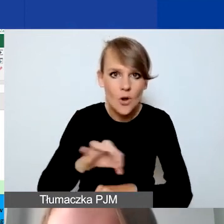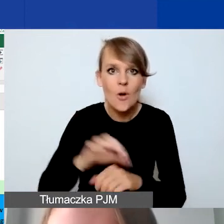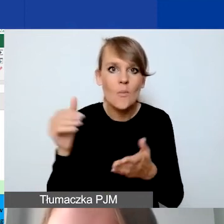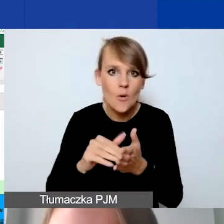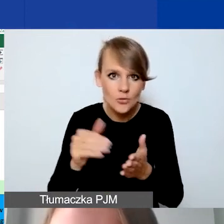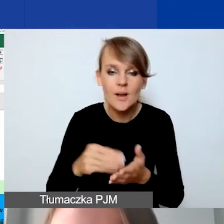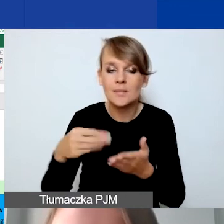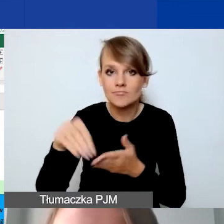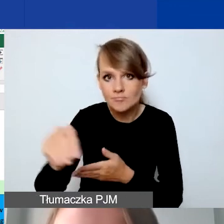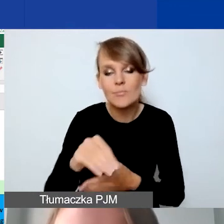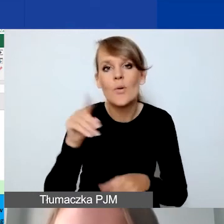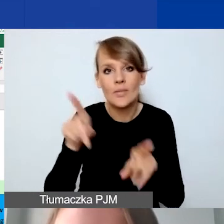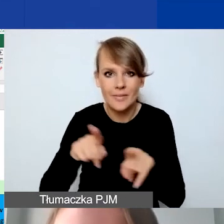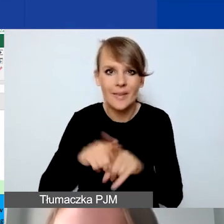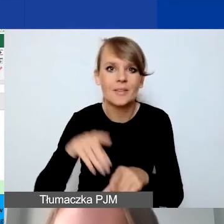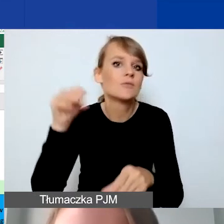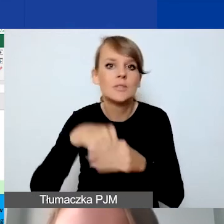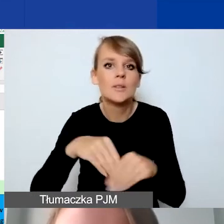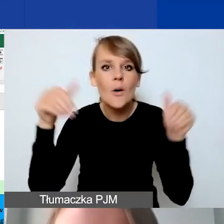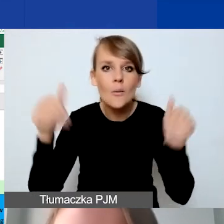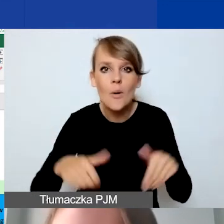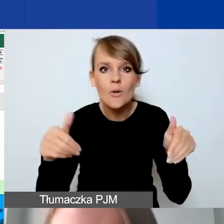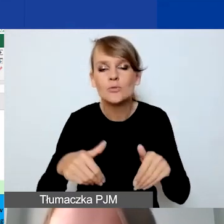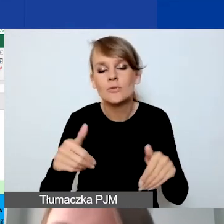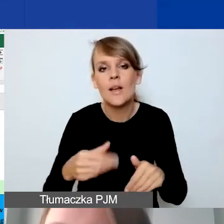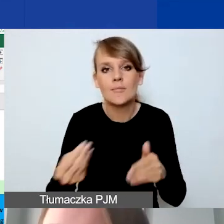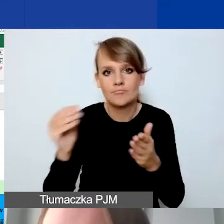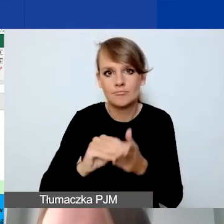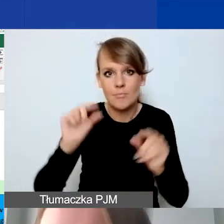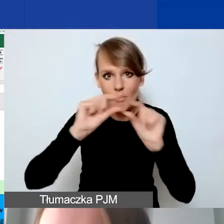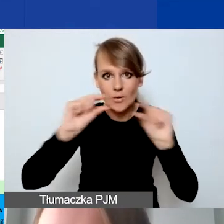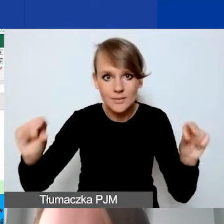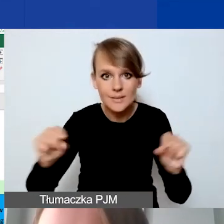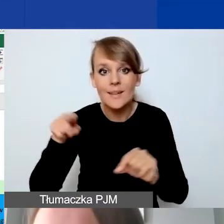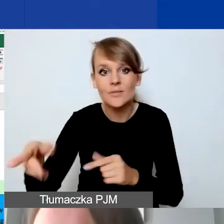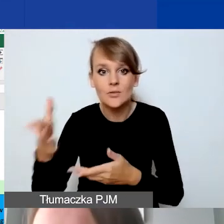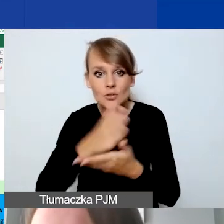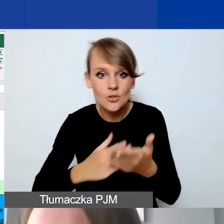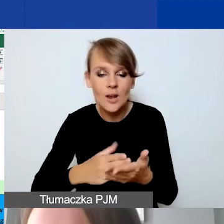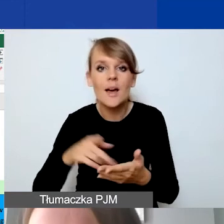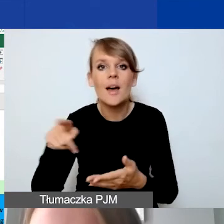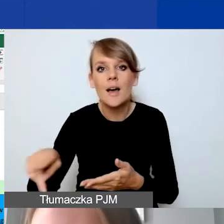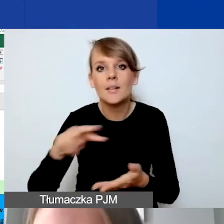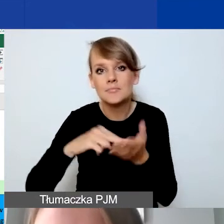również tutaj możemy zawrzeć taką pozycję. W tej części przewidziane jest tylko jedno działanie.